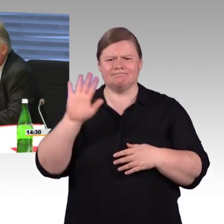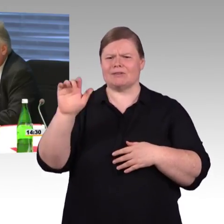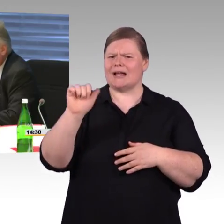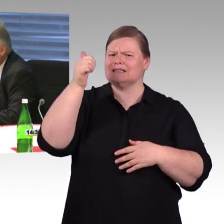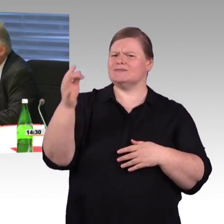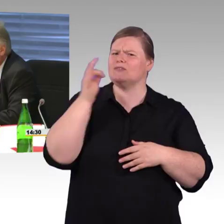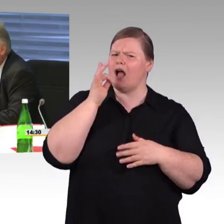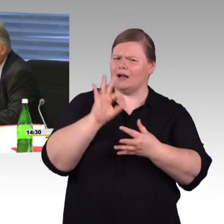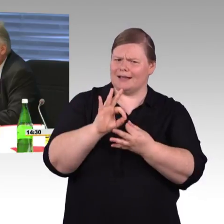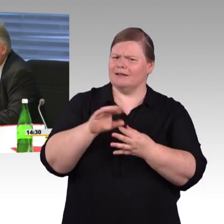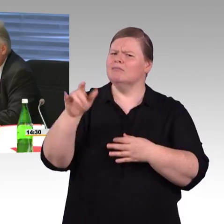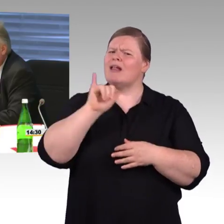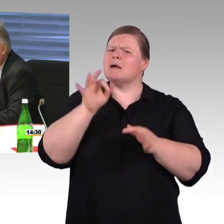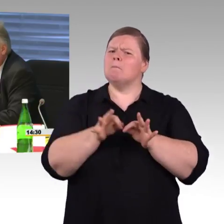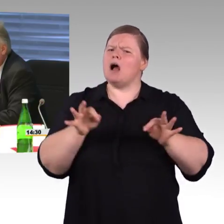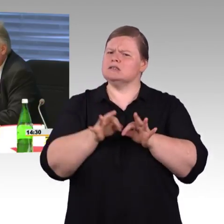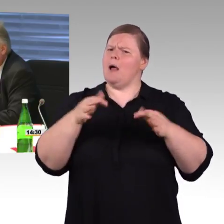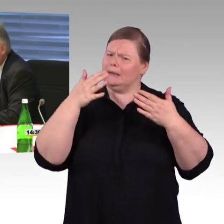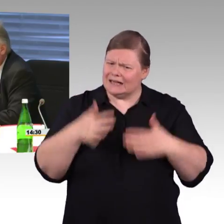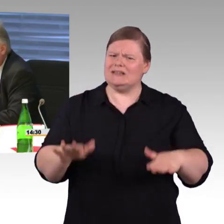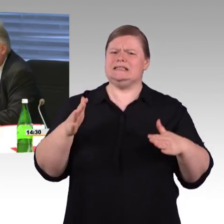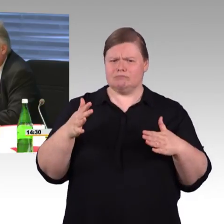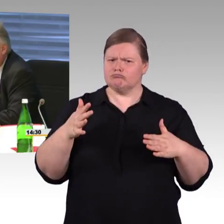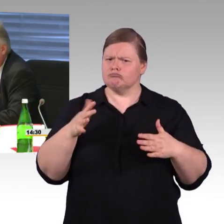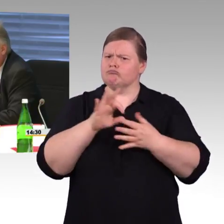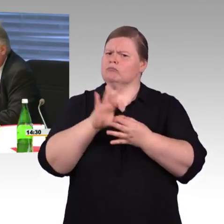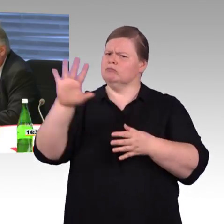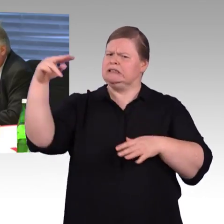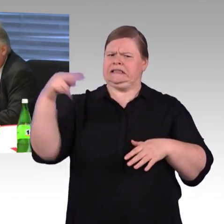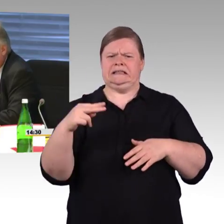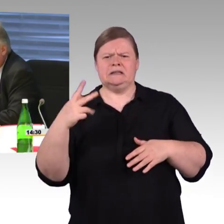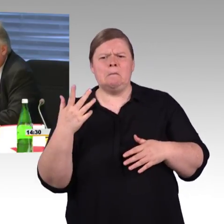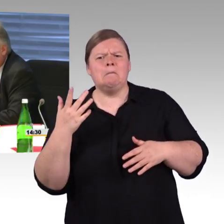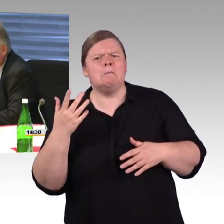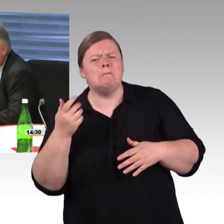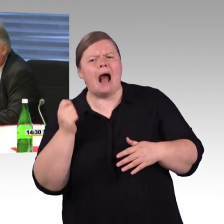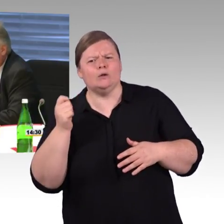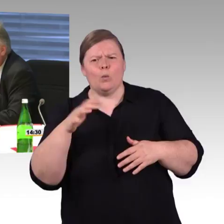als SPD-Fraktion in der letzten Legislatur dieses „Tausend Bahnhöfe“-Programm geschaffen zu haben,